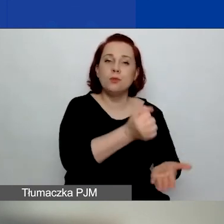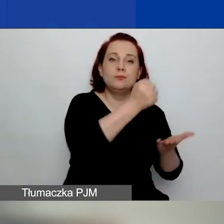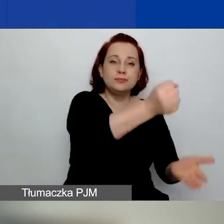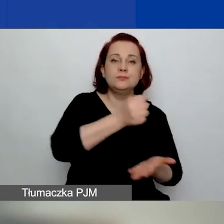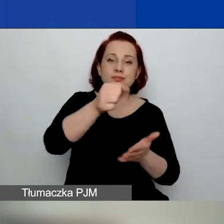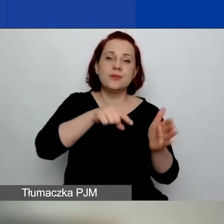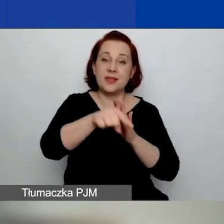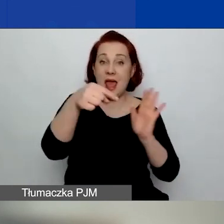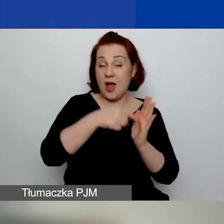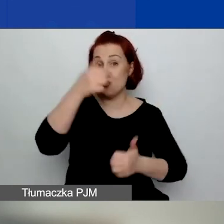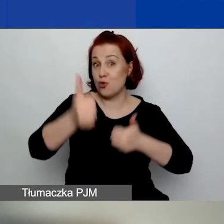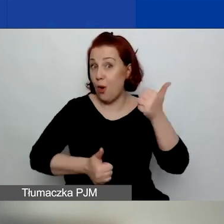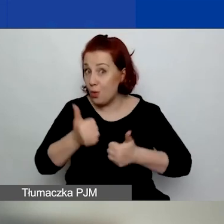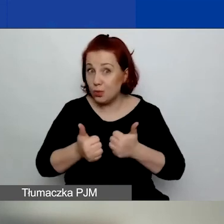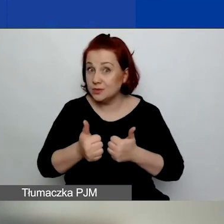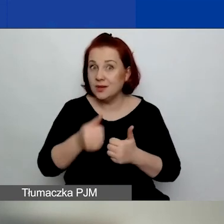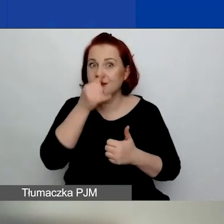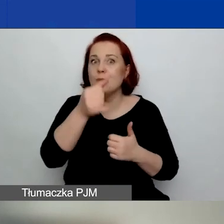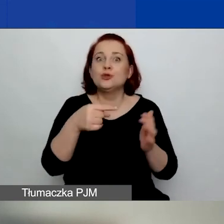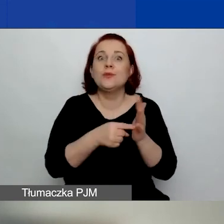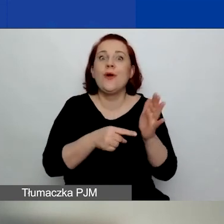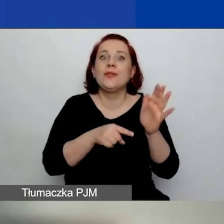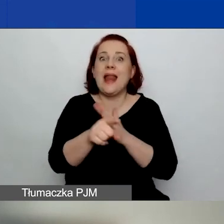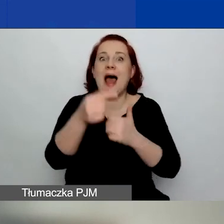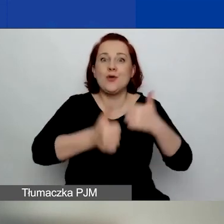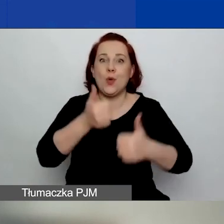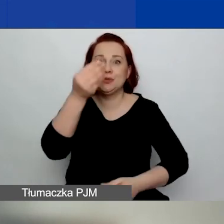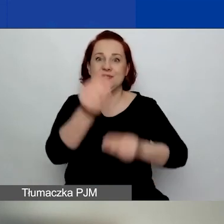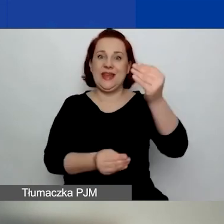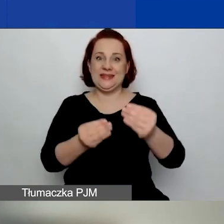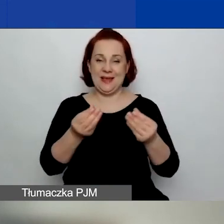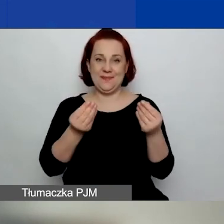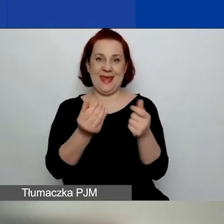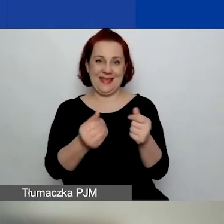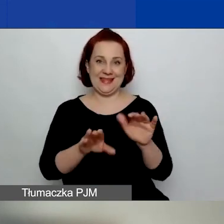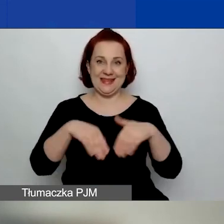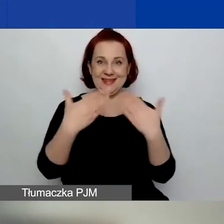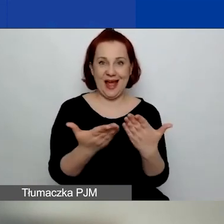Nie możemy przeznaczyć na ten konkurs więcej pieniędzy, niż jest to założone.